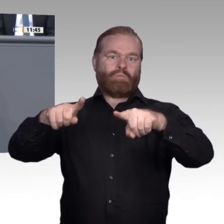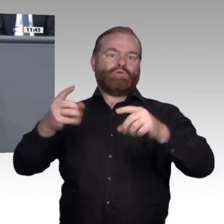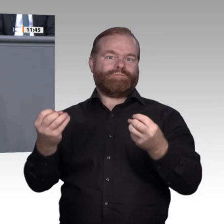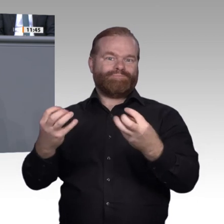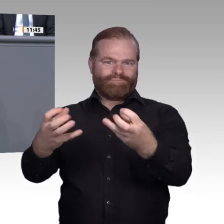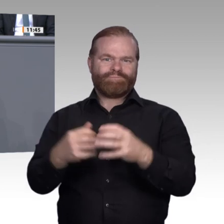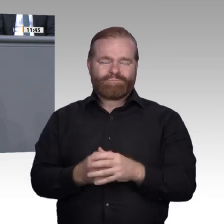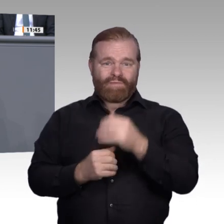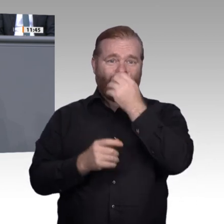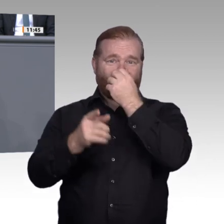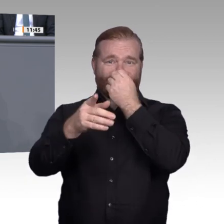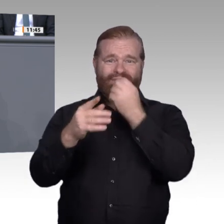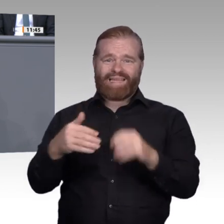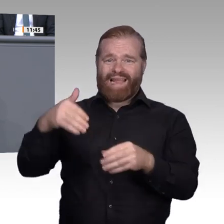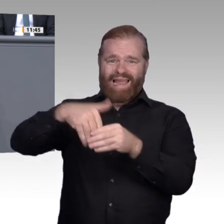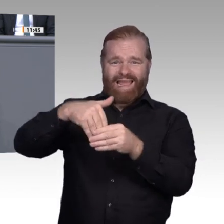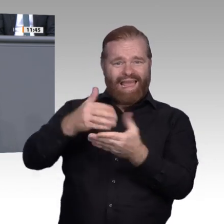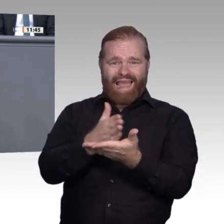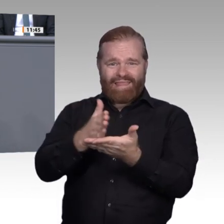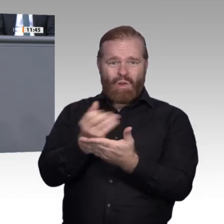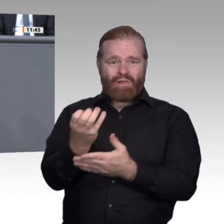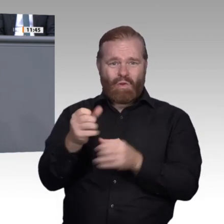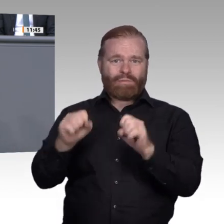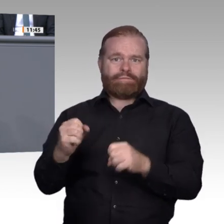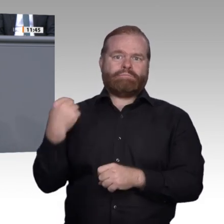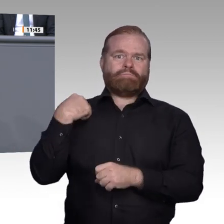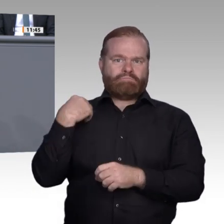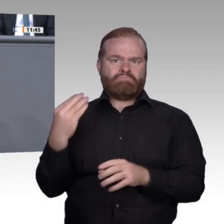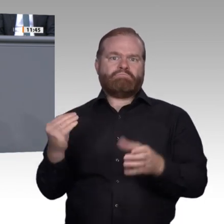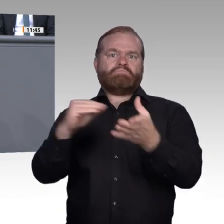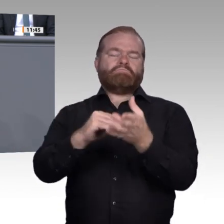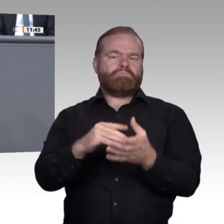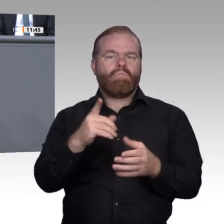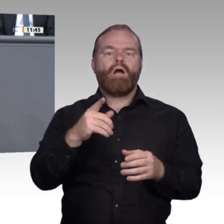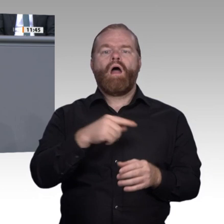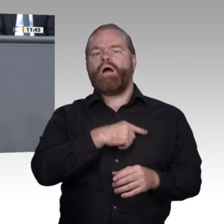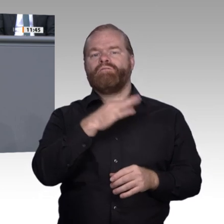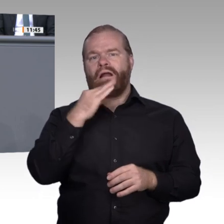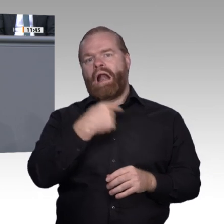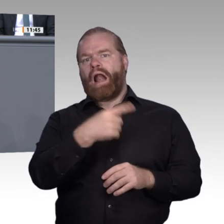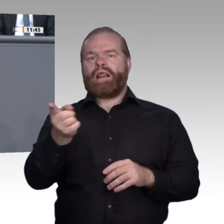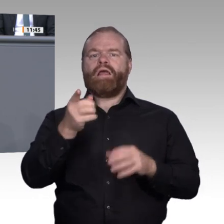verantwortet, Veränderungen zeitnah und auch fast kostenneutral voranzubringen.